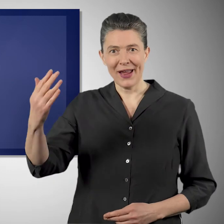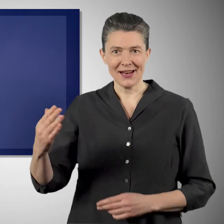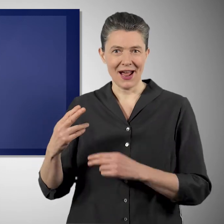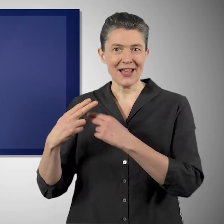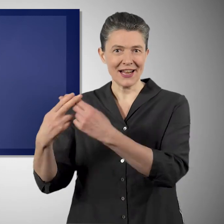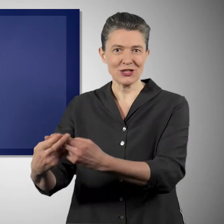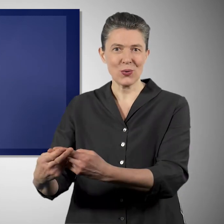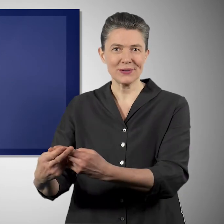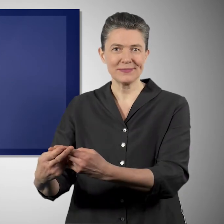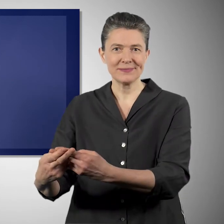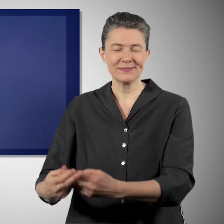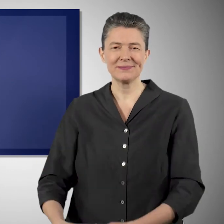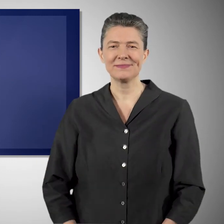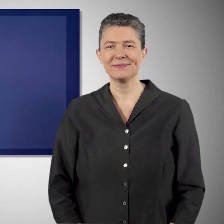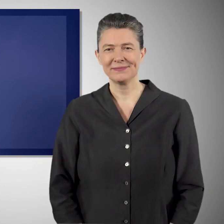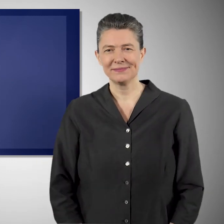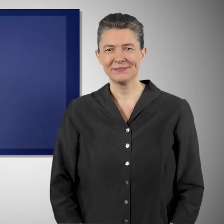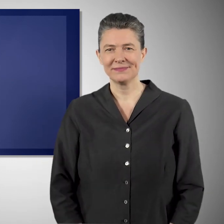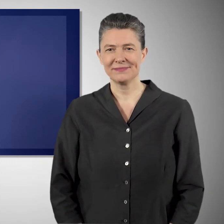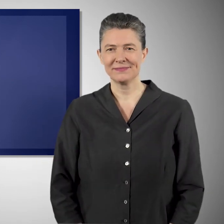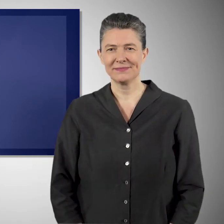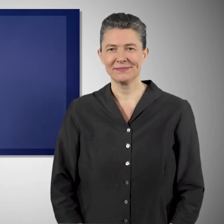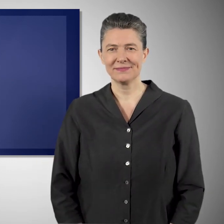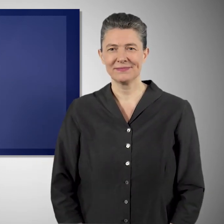für die heute lebenden Generationen und für die, die nach uns kommen.